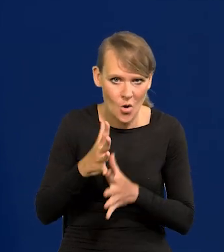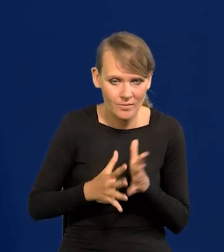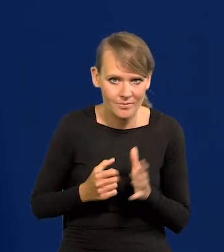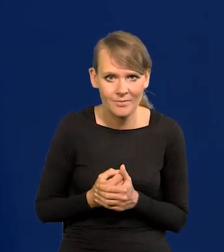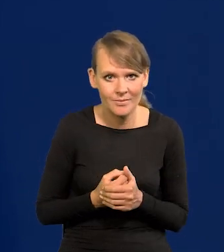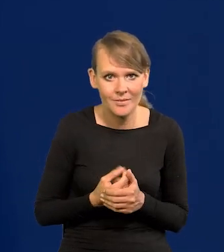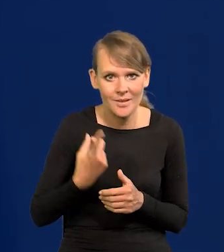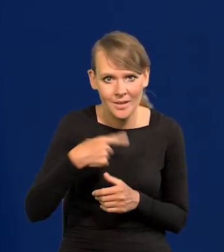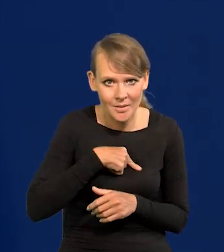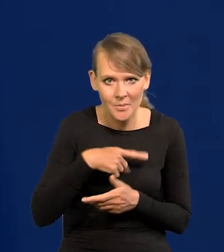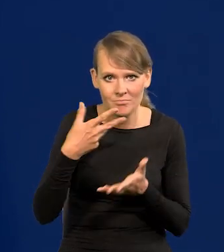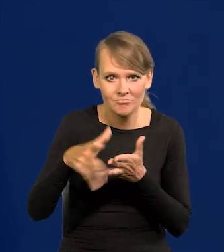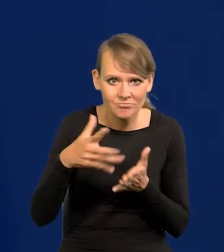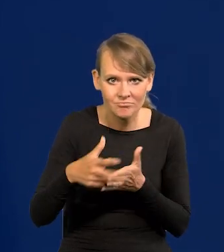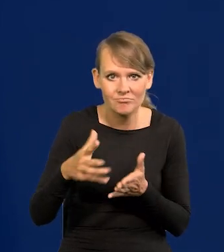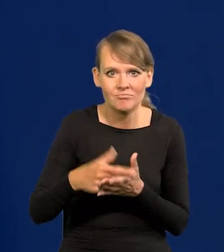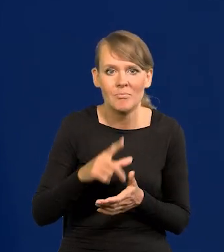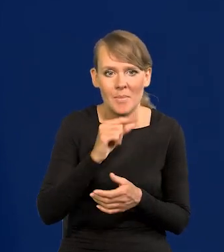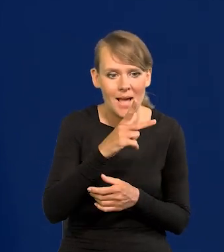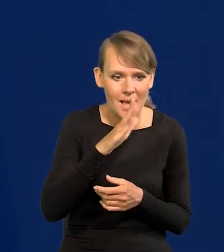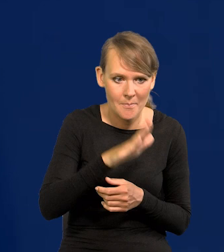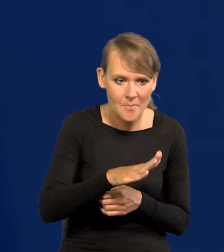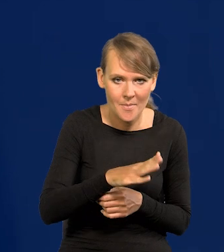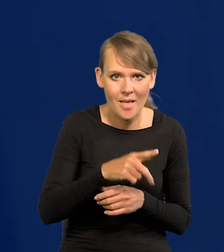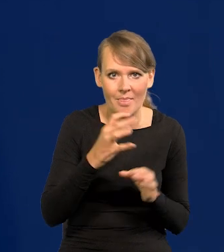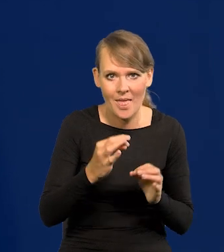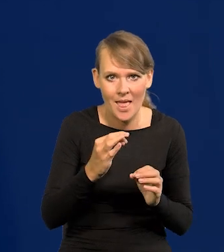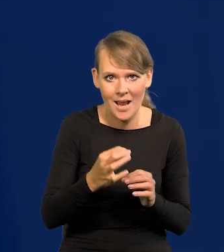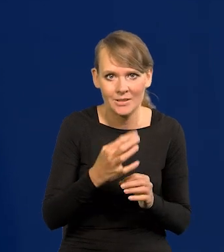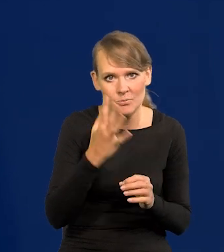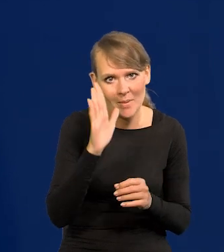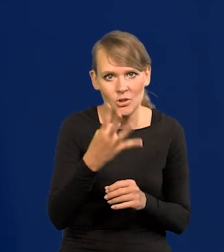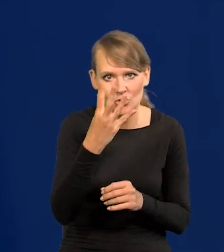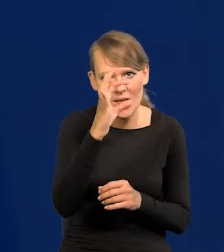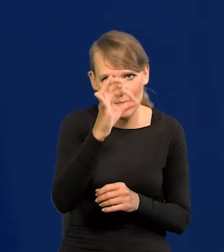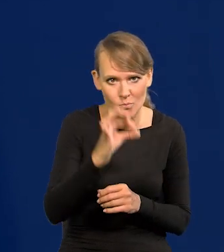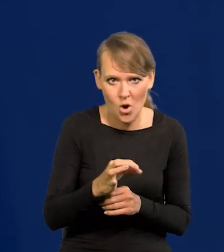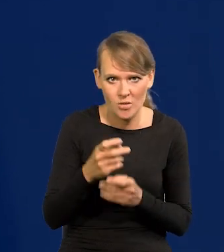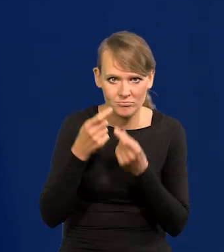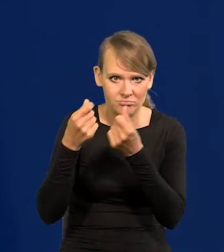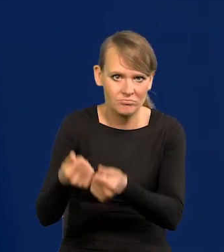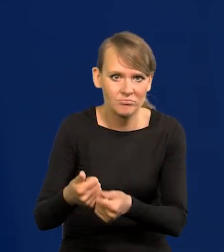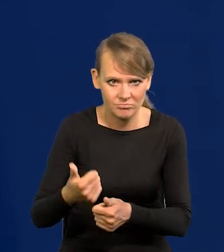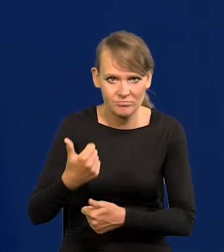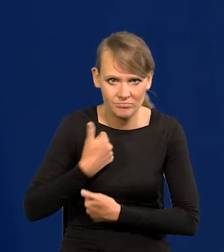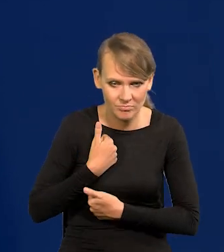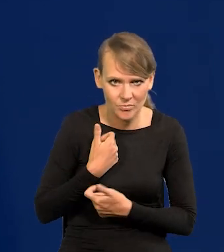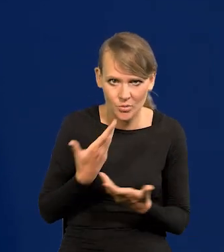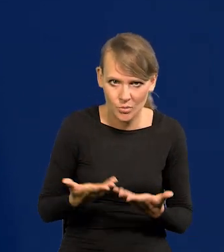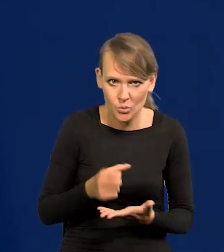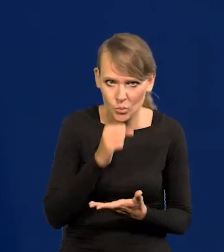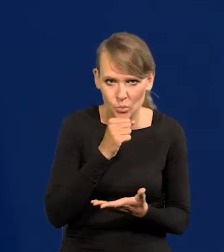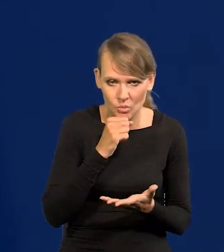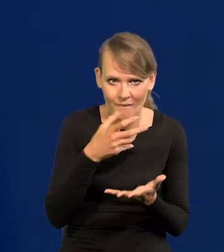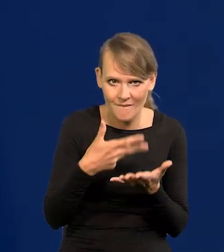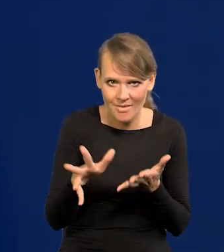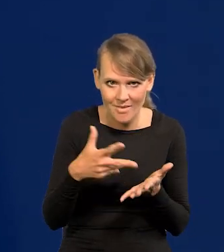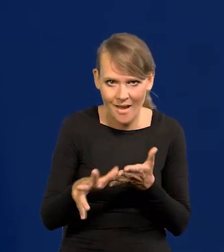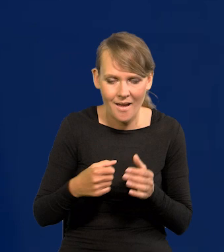Podnosimy udział wydatków na zbrojenia w PKB do 4%, potężny ciężar. I te wydatki w większości